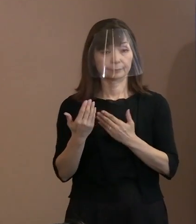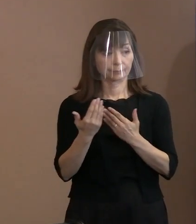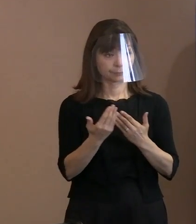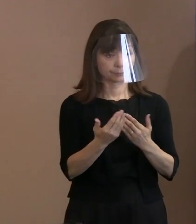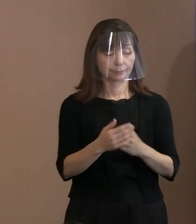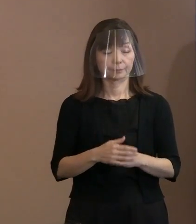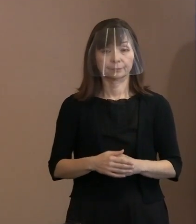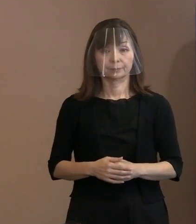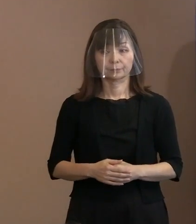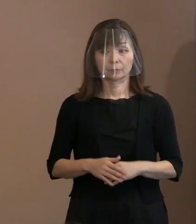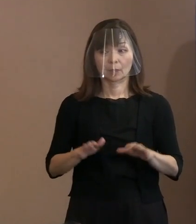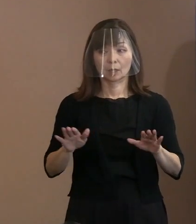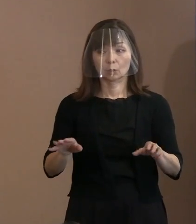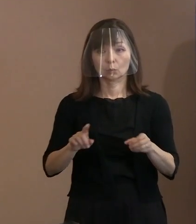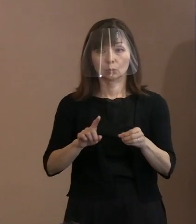(記者)今年はいつにも増して､